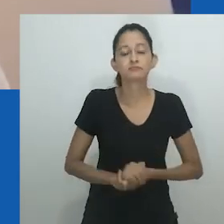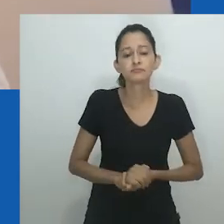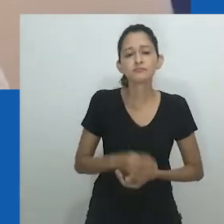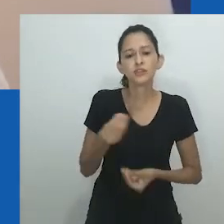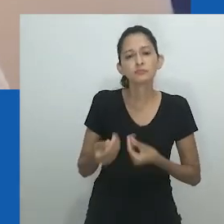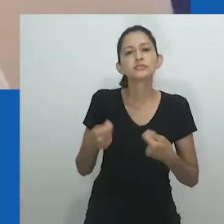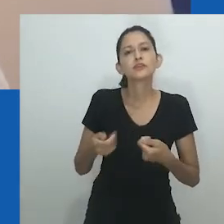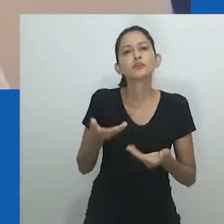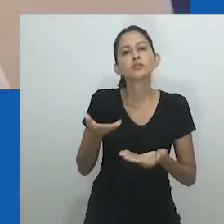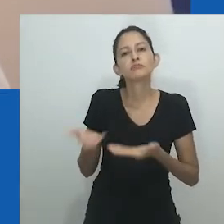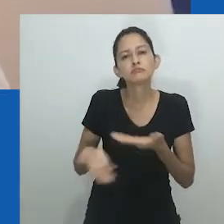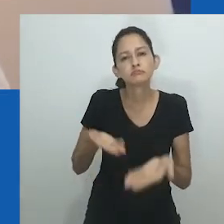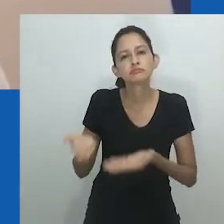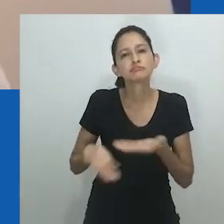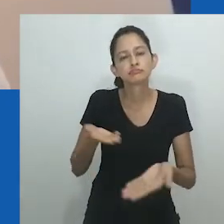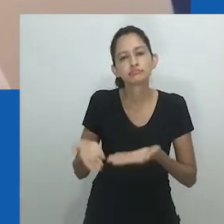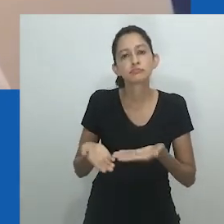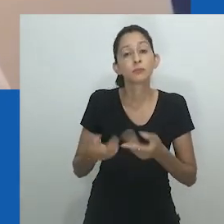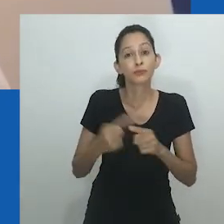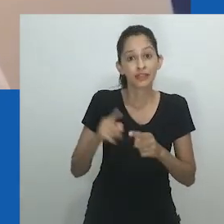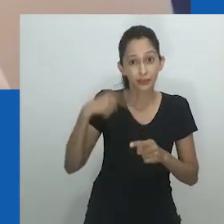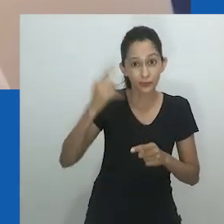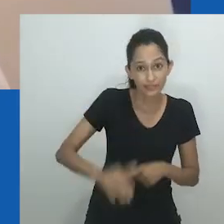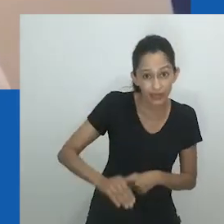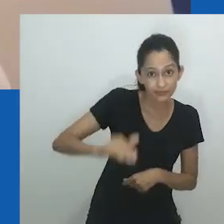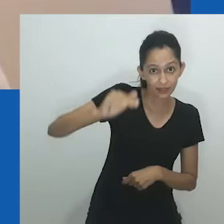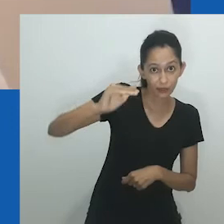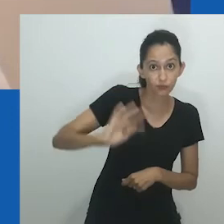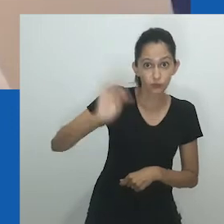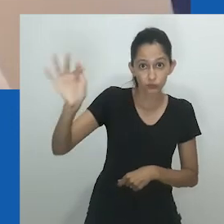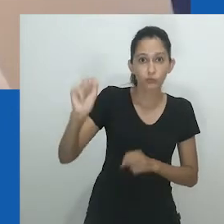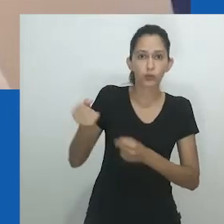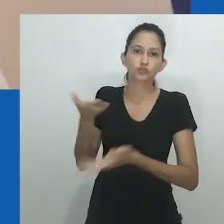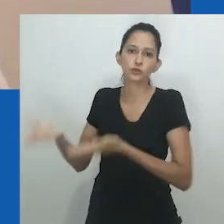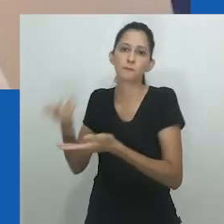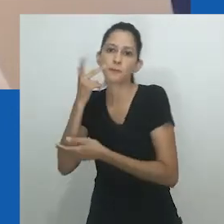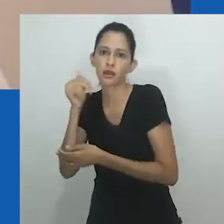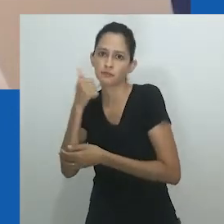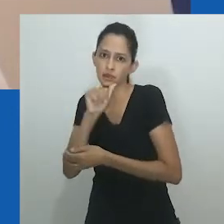No que diz respeito às crianças, já ao nascimento havia tratamento semelhante entre os sexos,